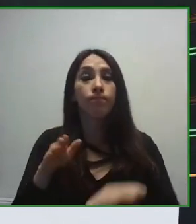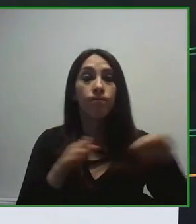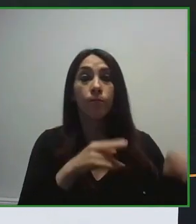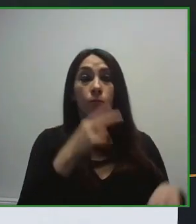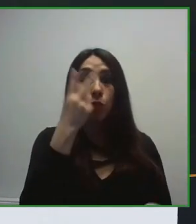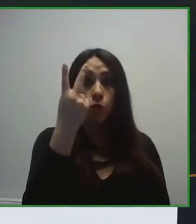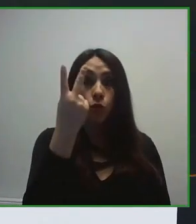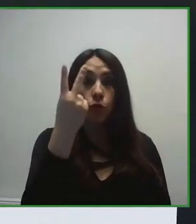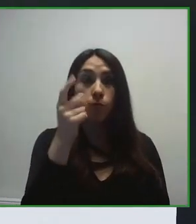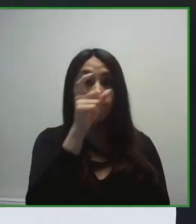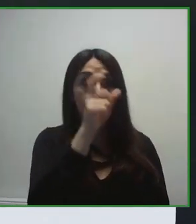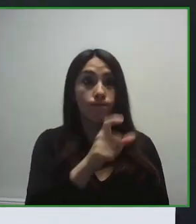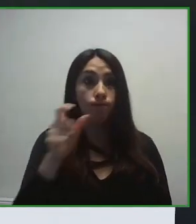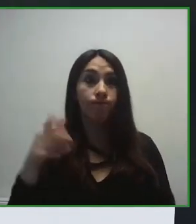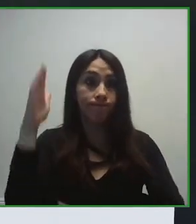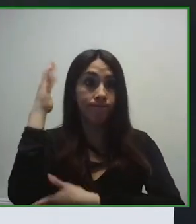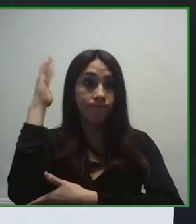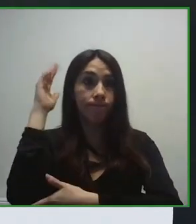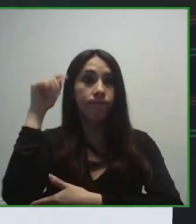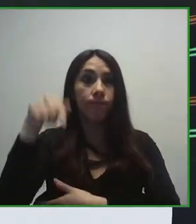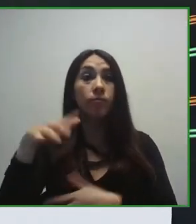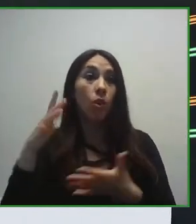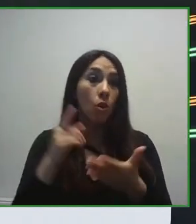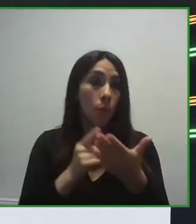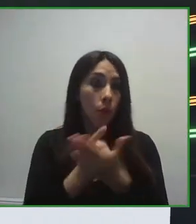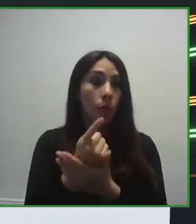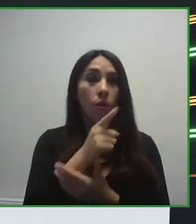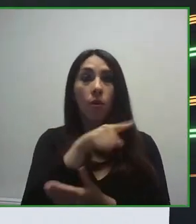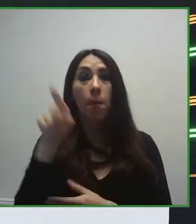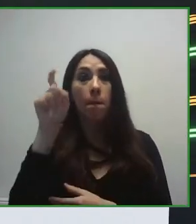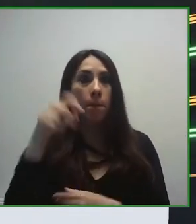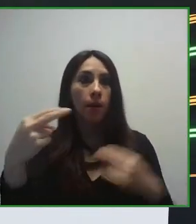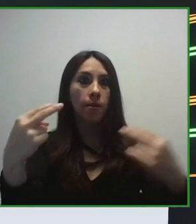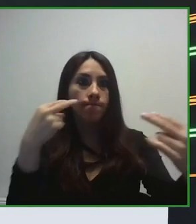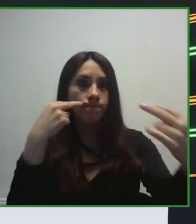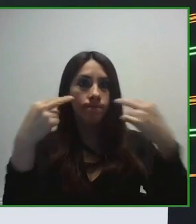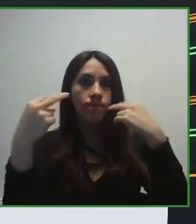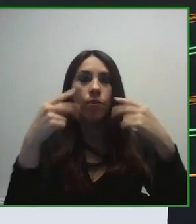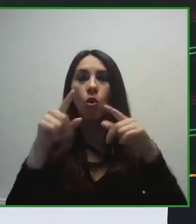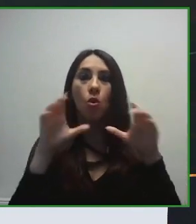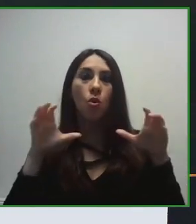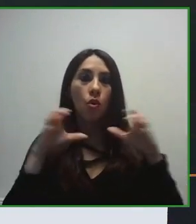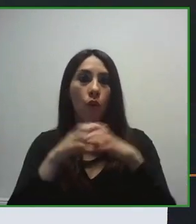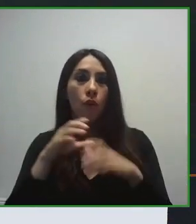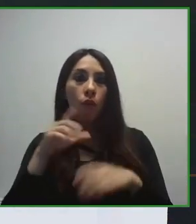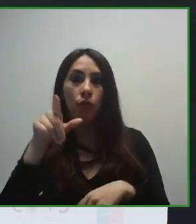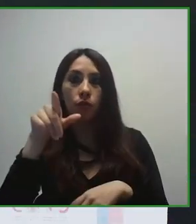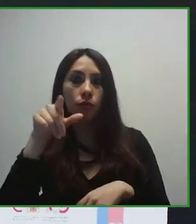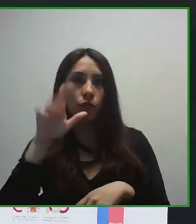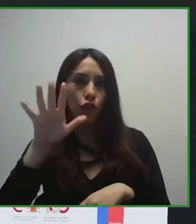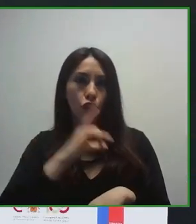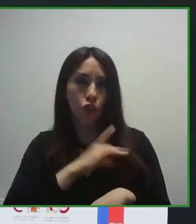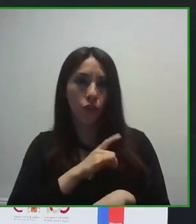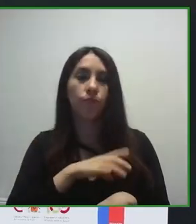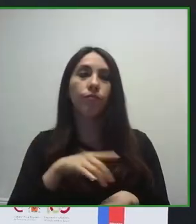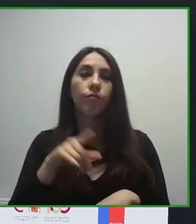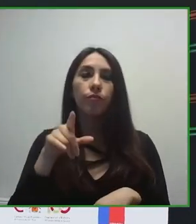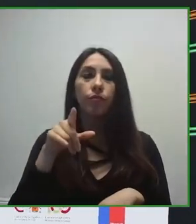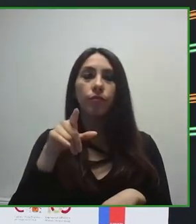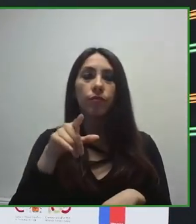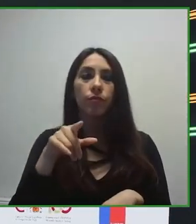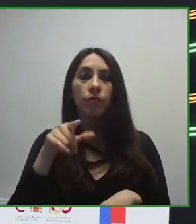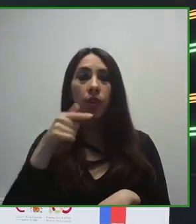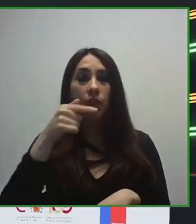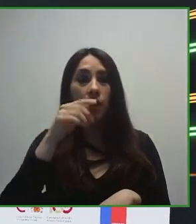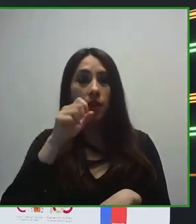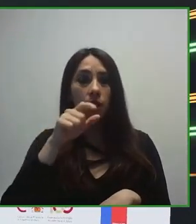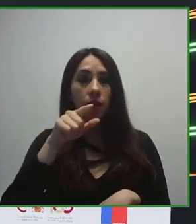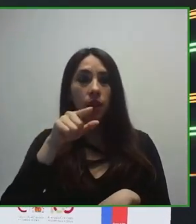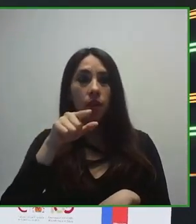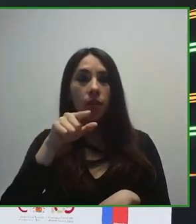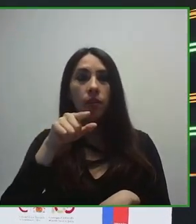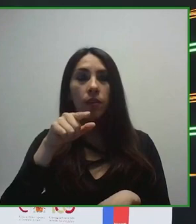sobre Turismo Sin Barreras dentro de la Conferencia Zero Project